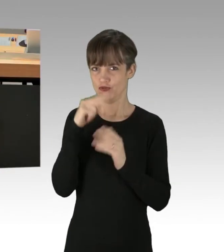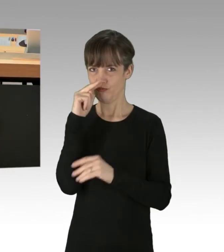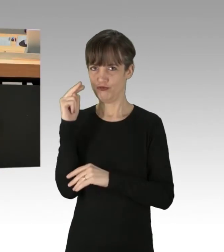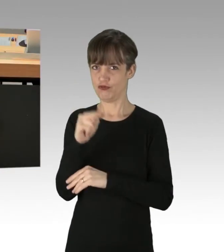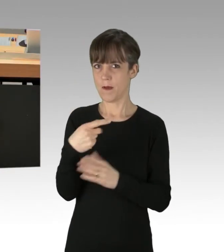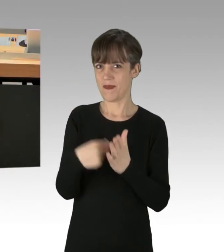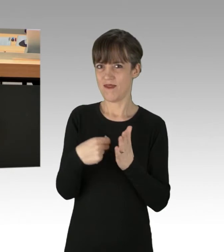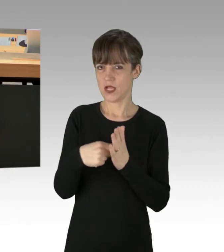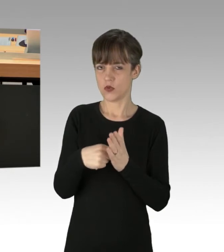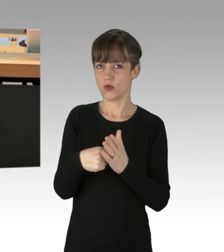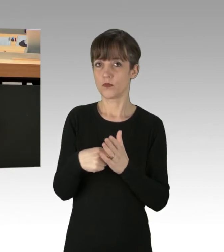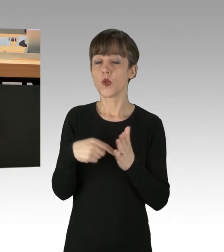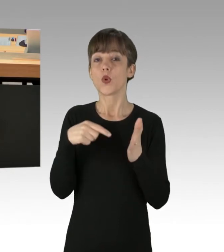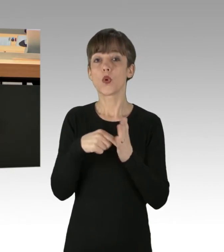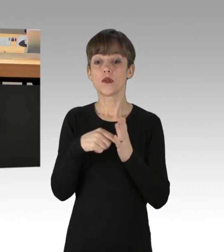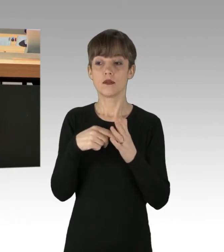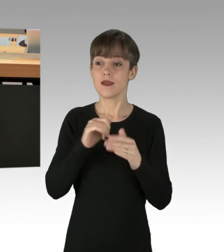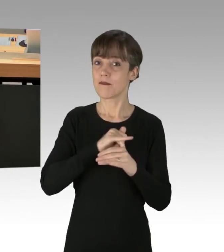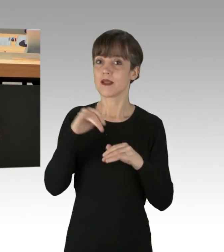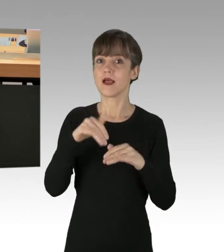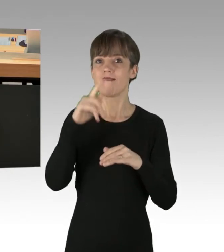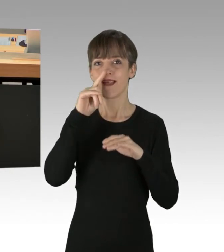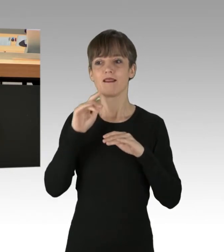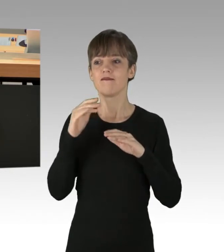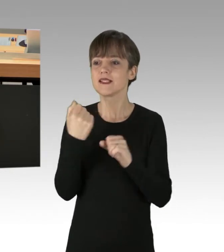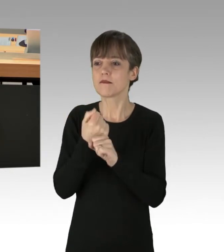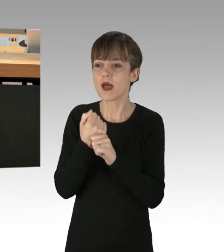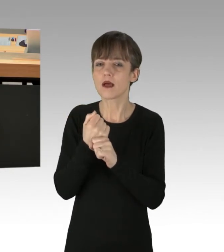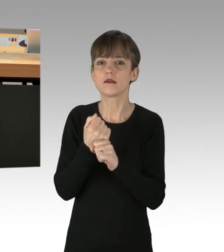Denn jede Wirkung hat eine Ursache. Dieses Problem ist hausgemacht.